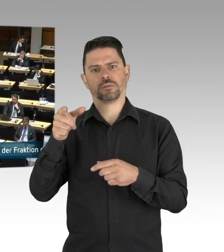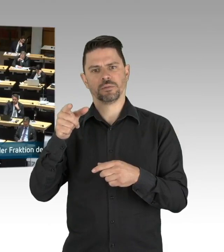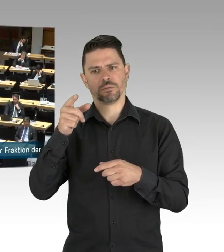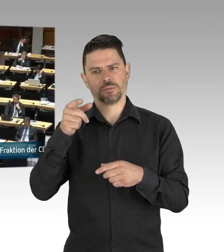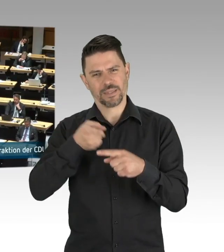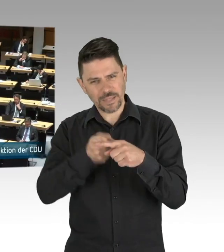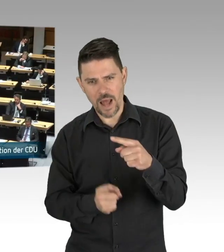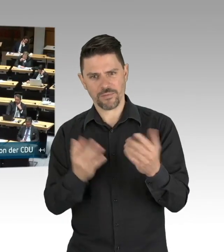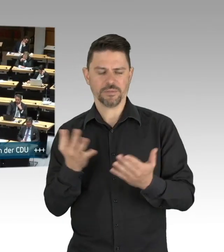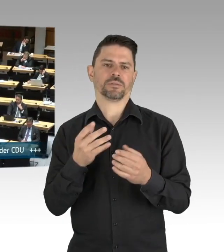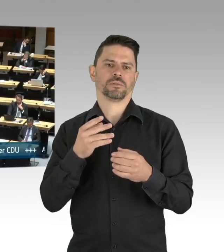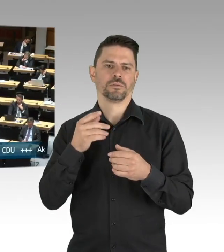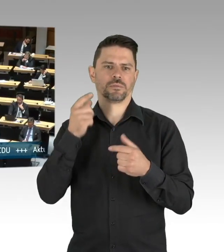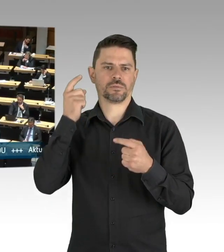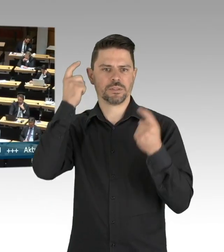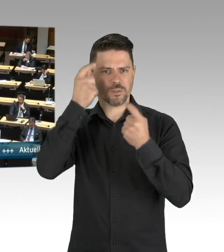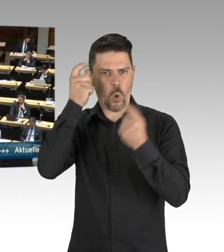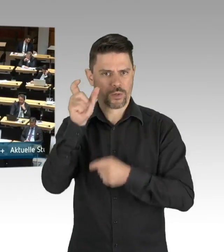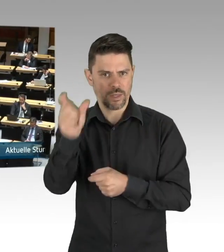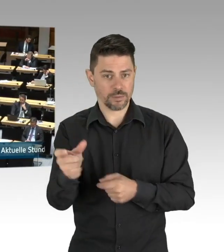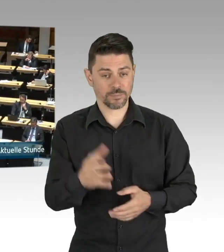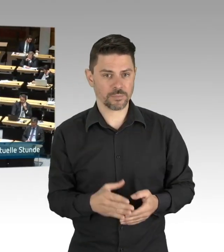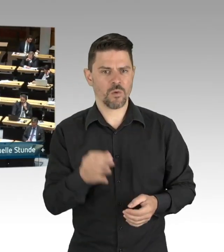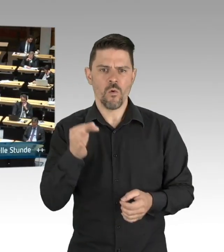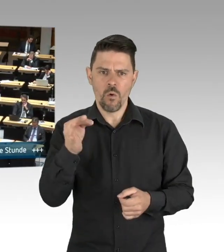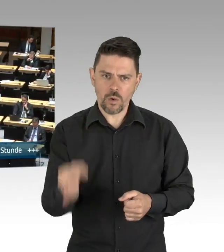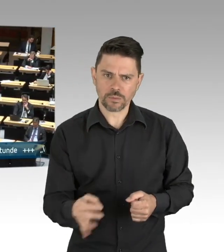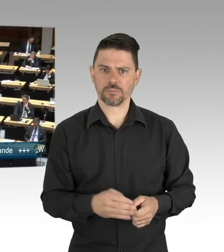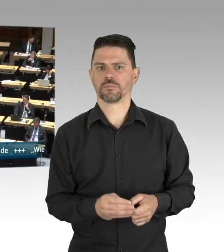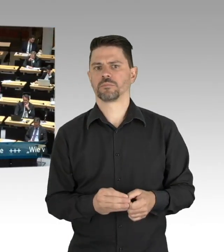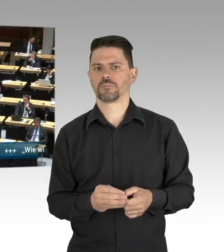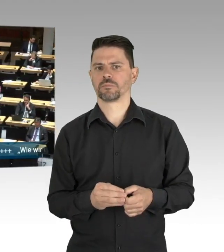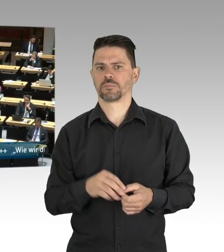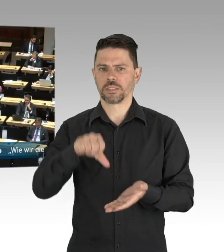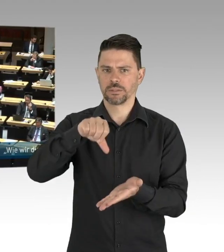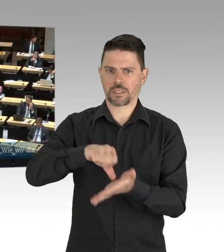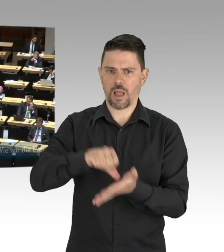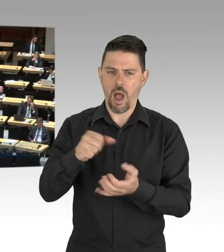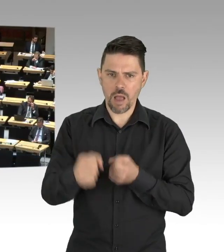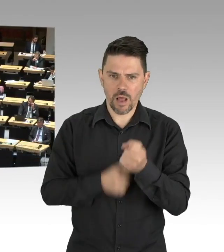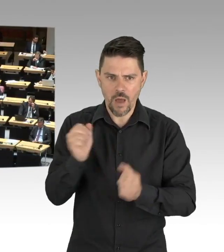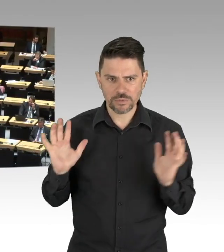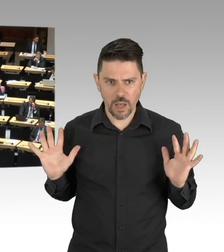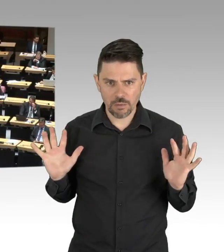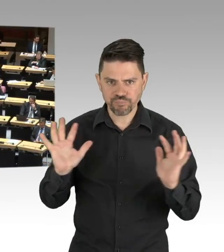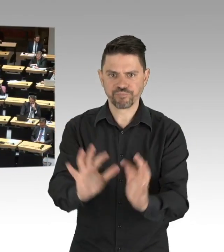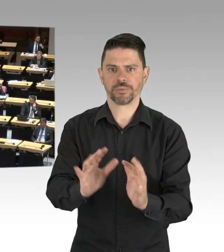und vor allem unsere Wertschätzung für die Arbeit, die Menschen da leisten, darf sich auch in Geld und nicht nur in warmen Applaus ausdrücken.